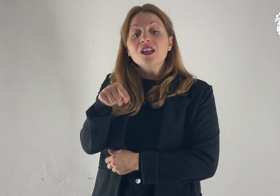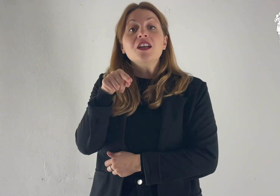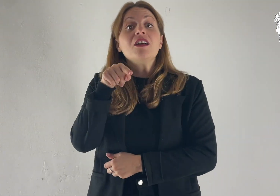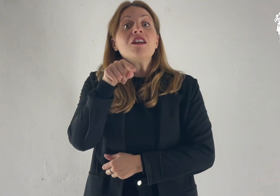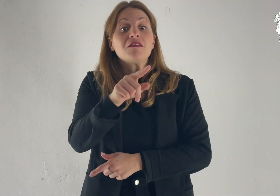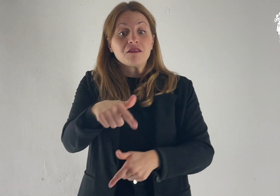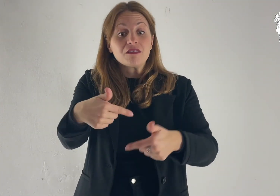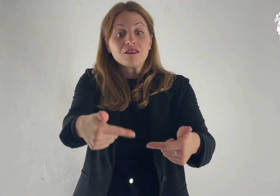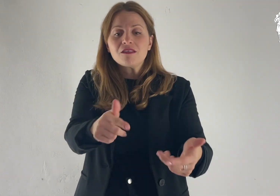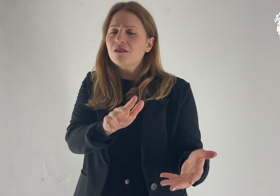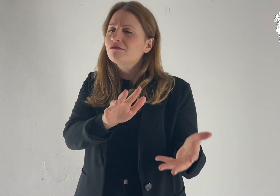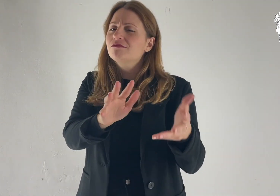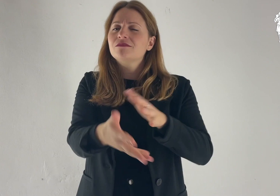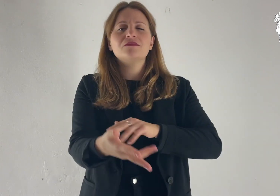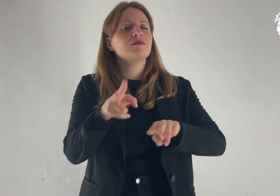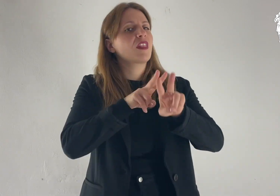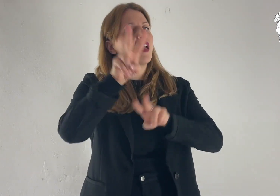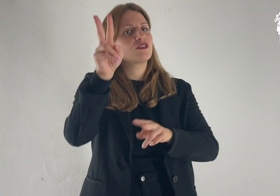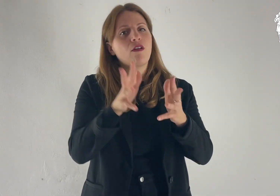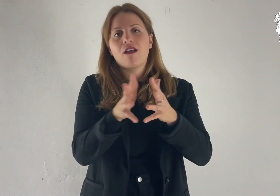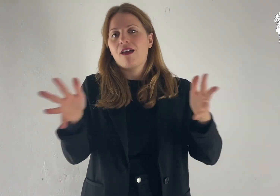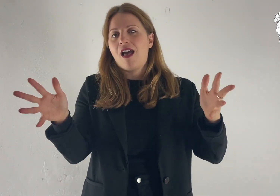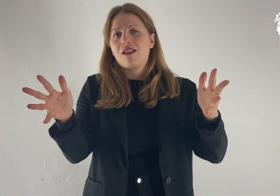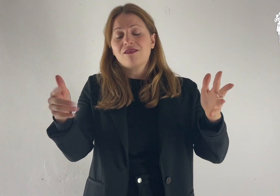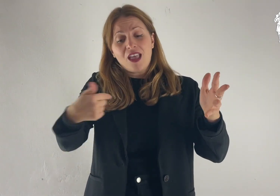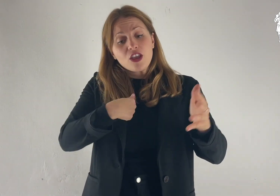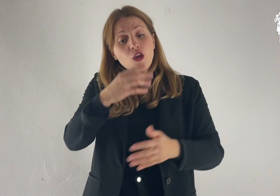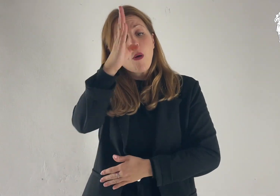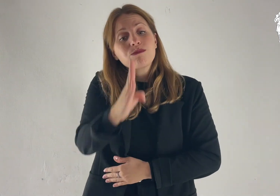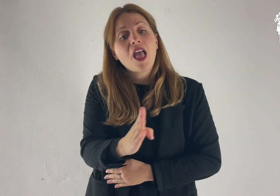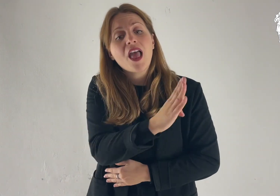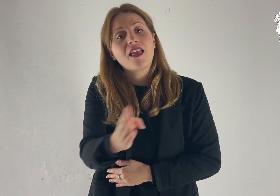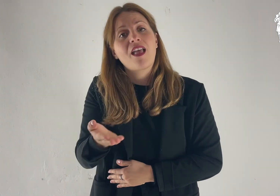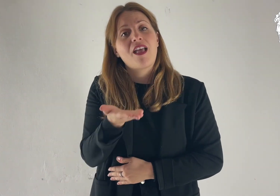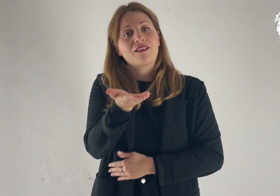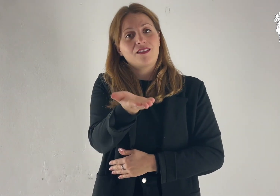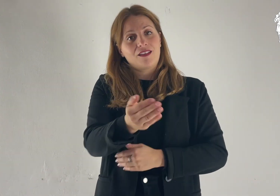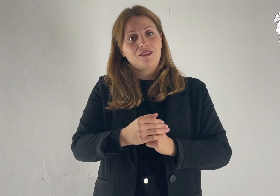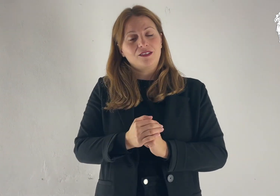Farò di te una grande nazione e ti benedirò,